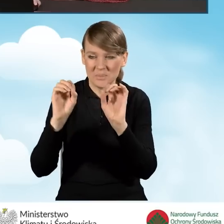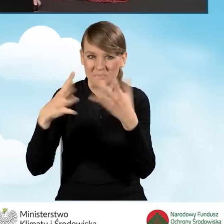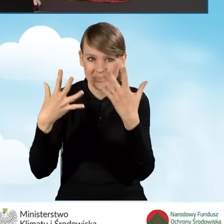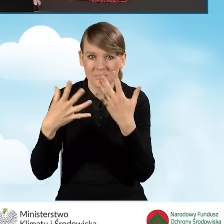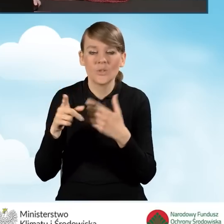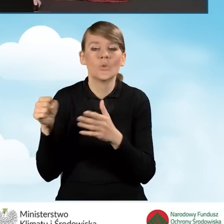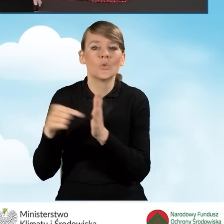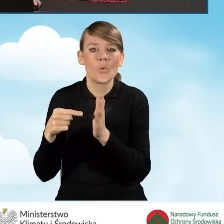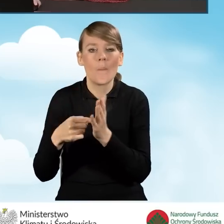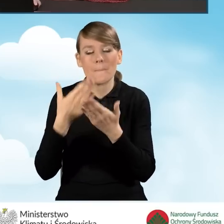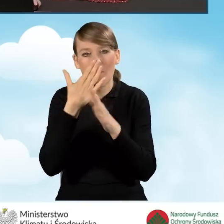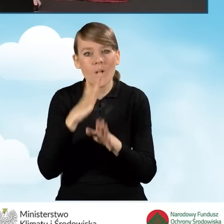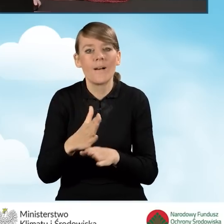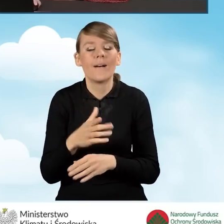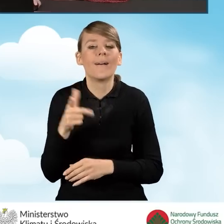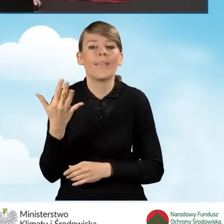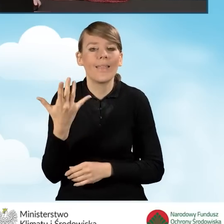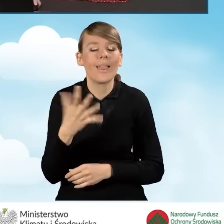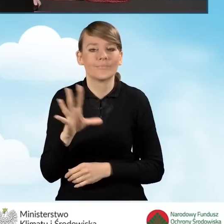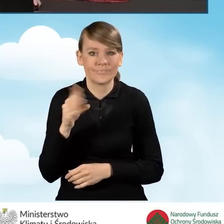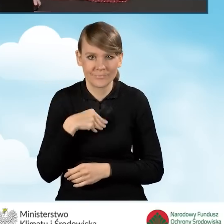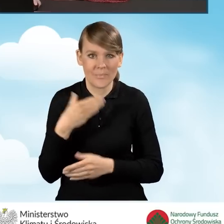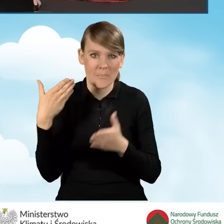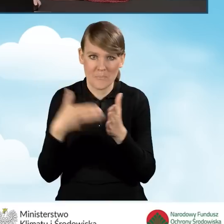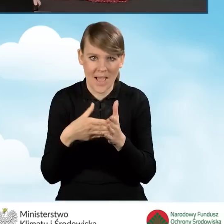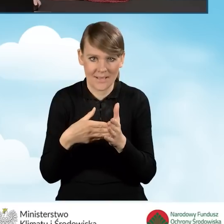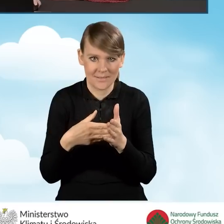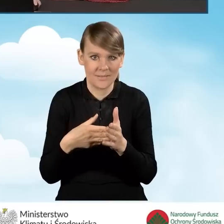mówią o tym, jaka jest oczywiście dopuszczalna maksymalna kwota dotacji.